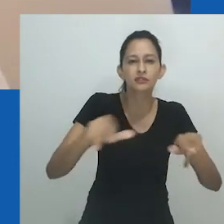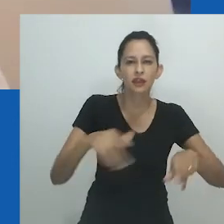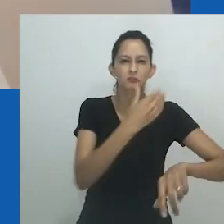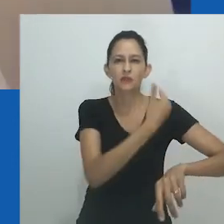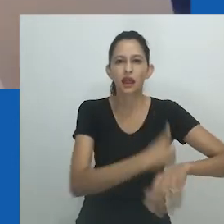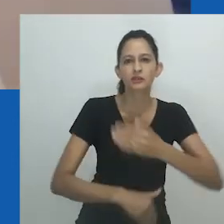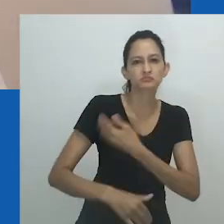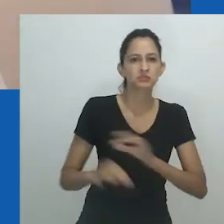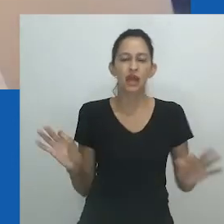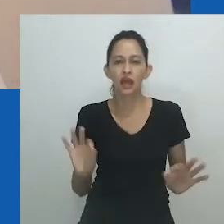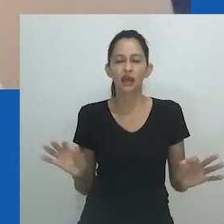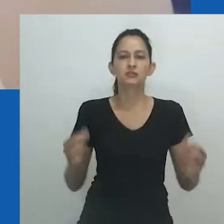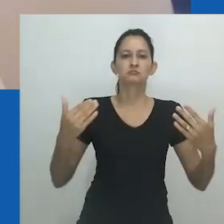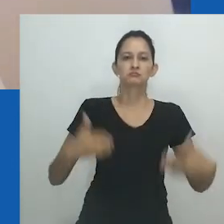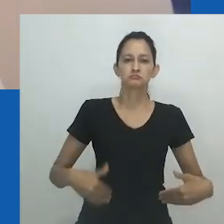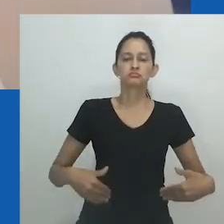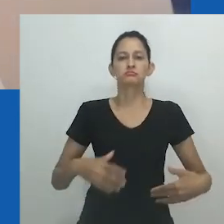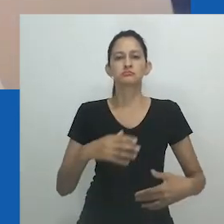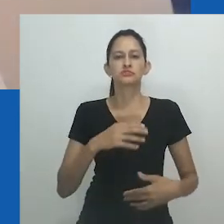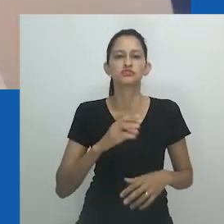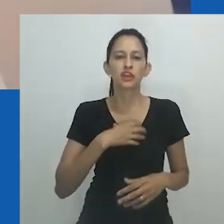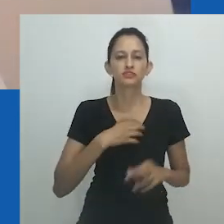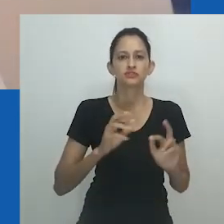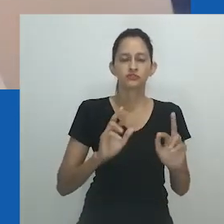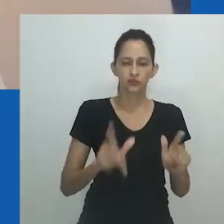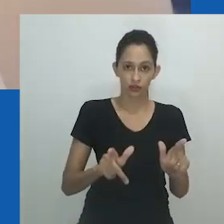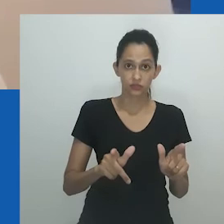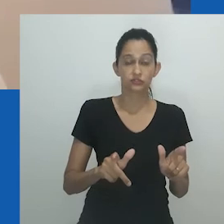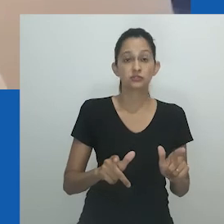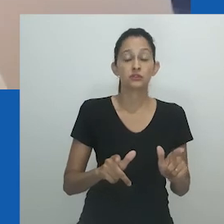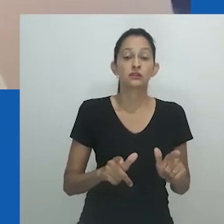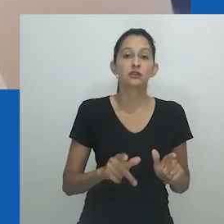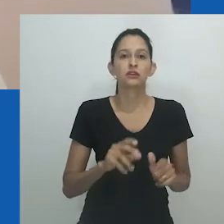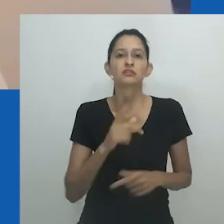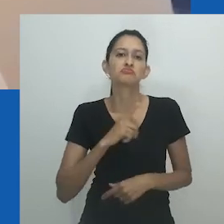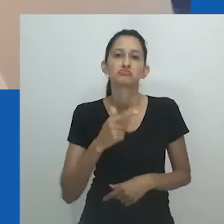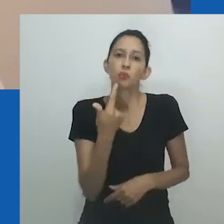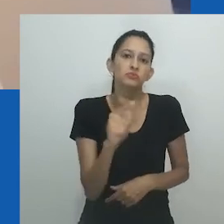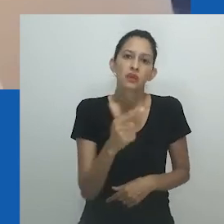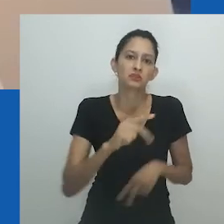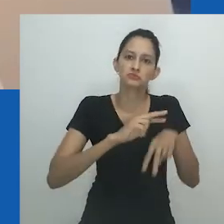a relação mutuamente geradora entre corpos de carne, corpos de conhecimento, e corpos políticos.